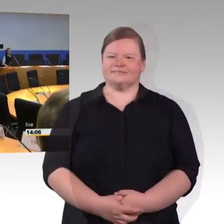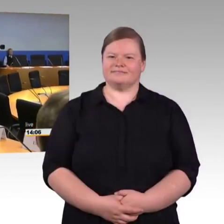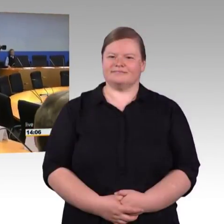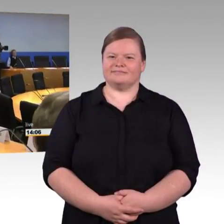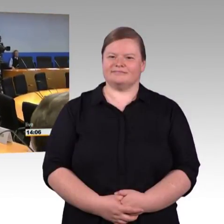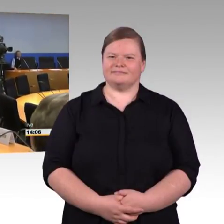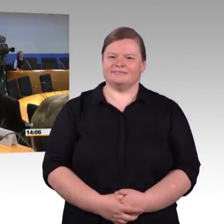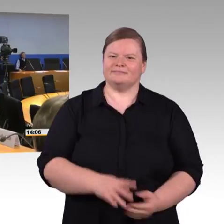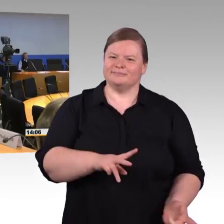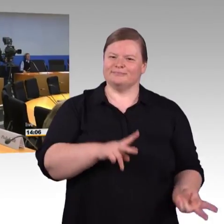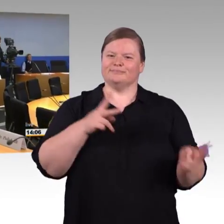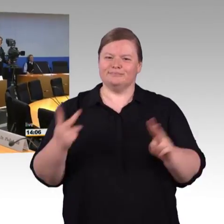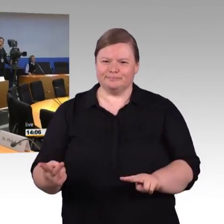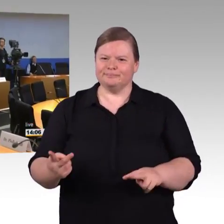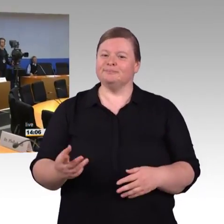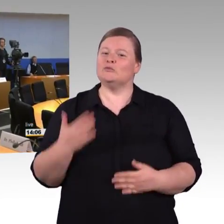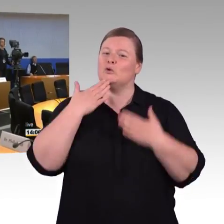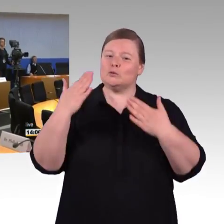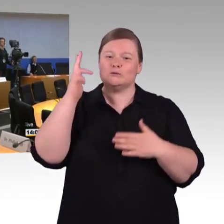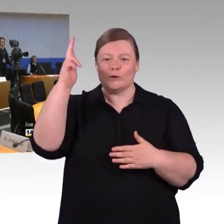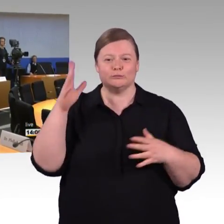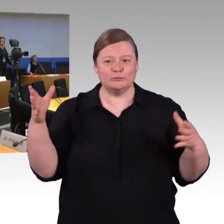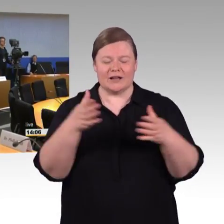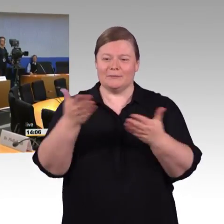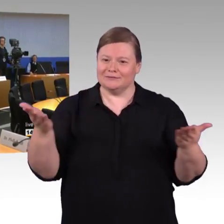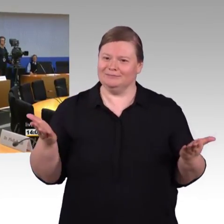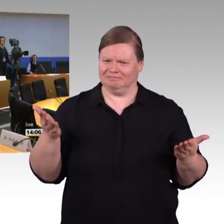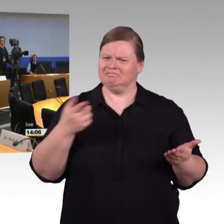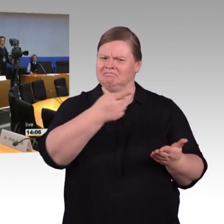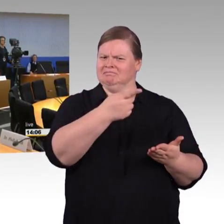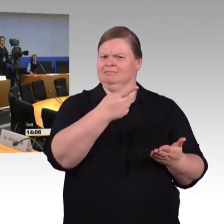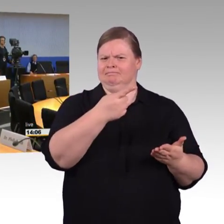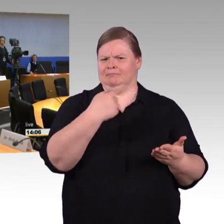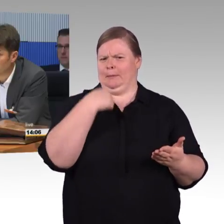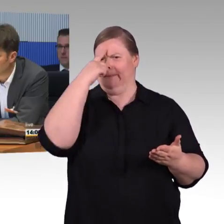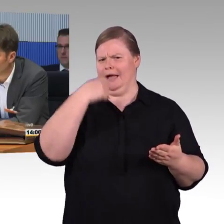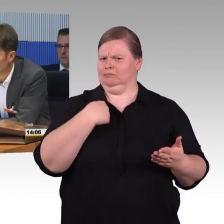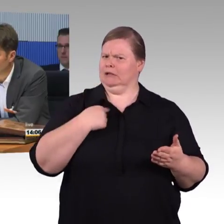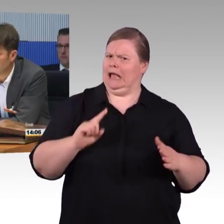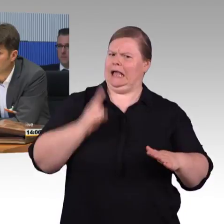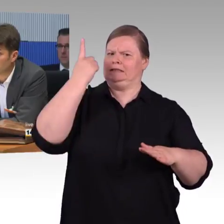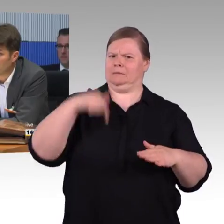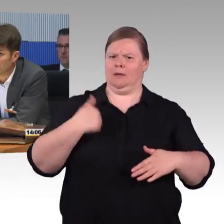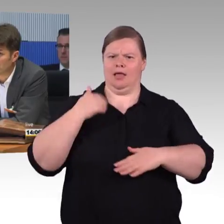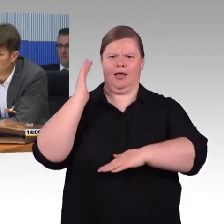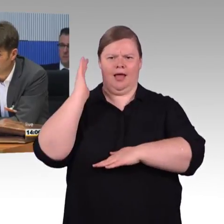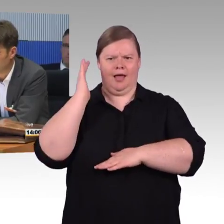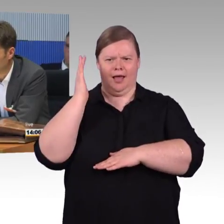Ich habe hier keinen Eintrag angebracht, das tut mir leid, wenn da eine Verwechslung vorliegt. Es gibt eine Person, die heißt auch Prof. Georg Barfuß,